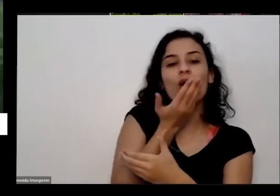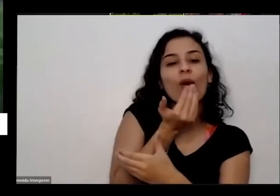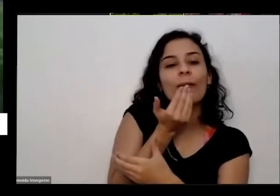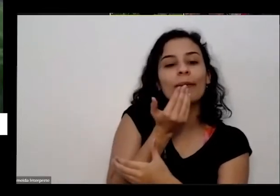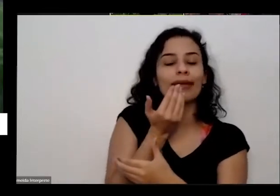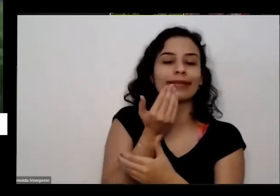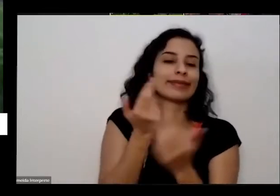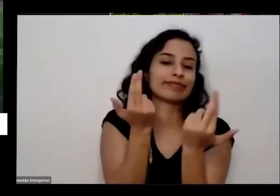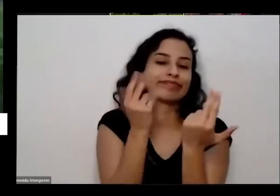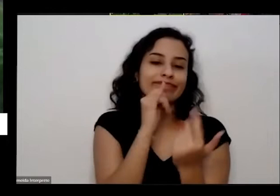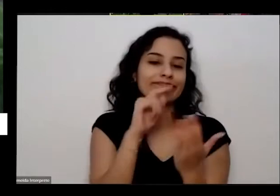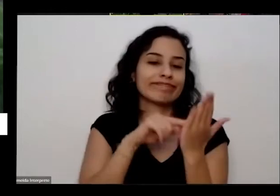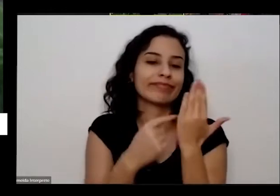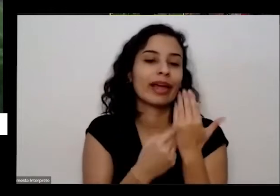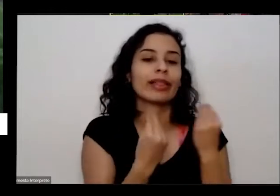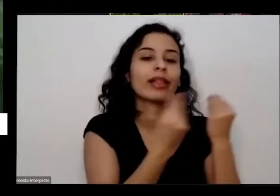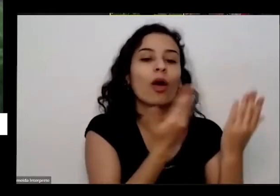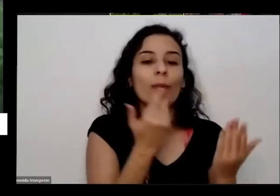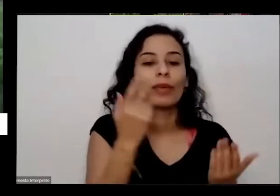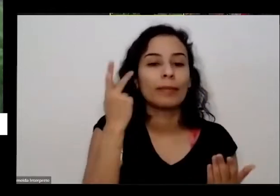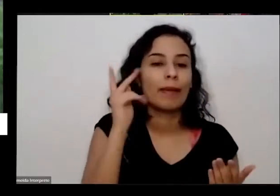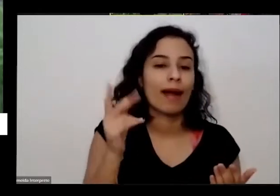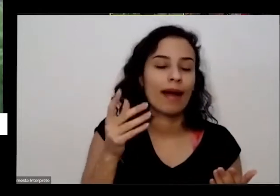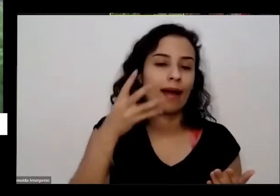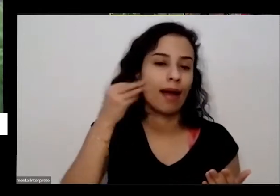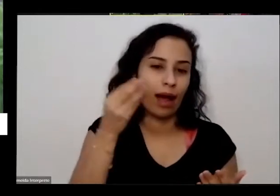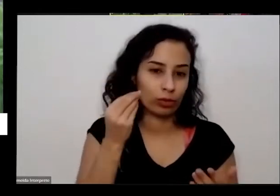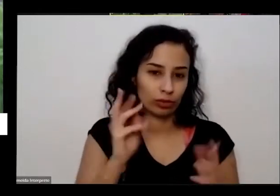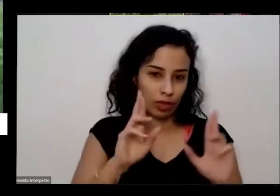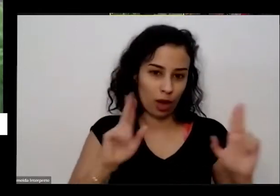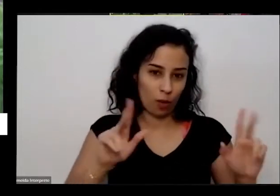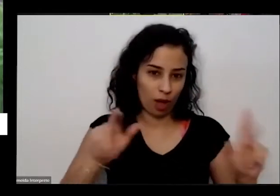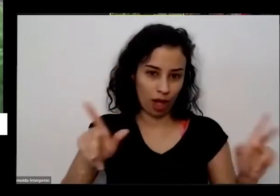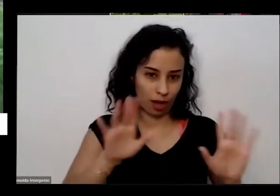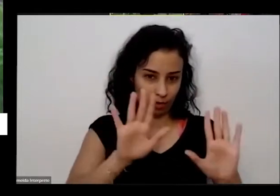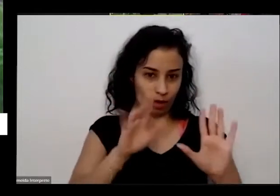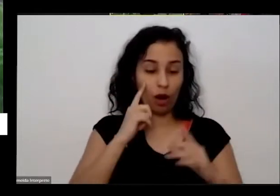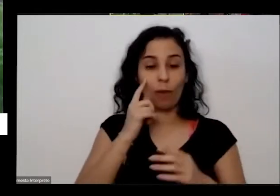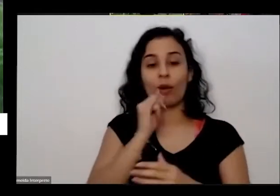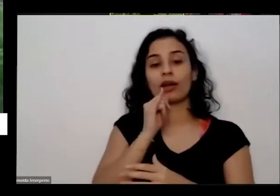exemplo ele vai lá e comeu direto não Quando ele colocar a comidinha aqui para planta na verdade a